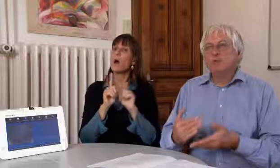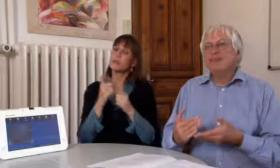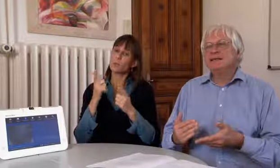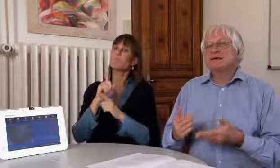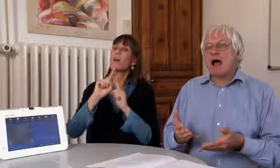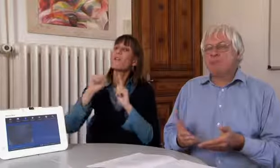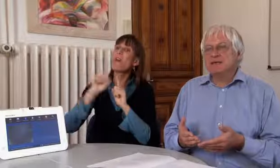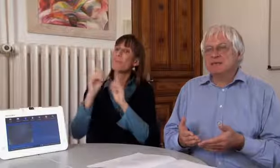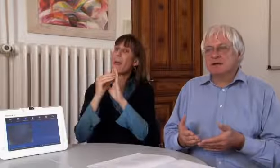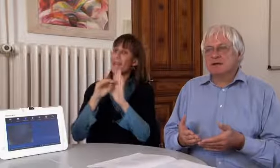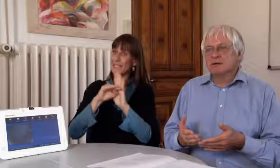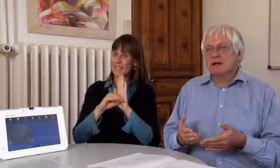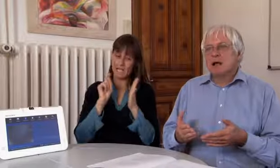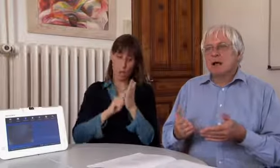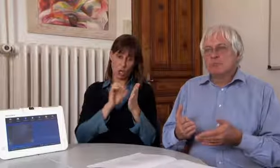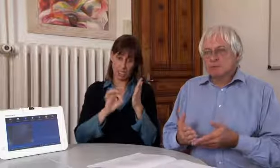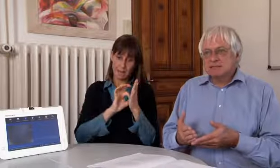Also dass im Fernmeldegesetz steht,